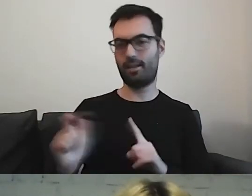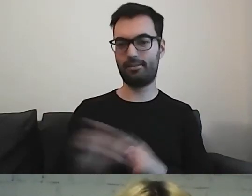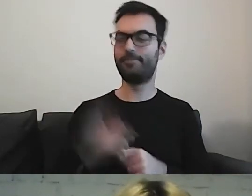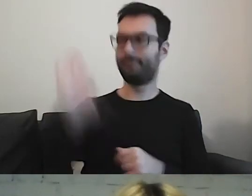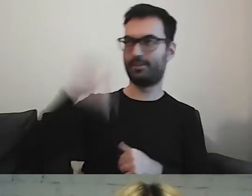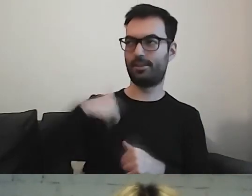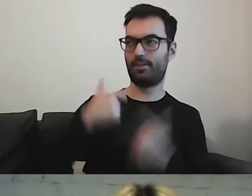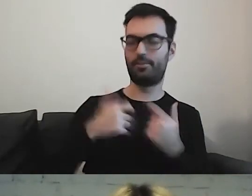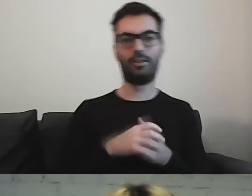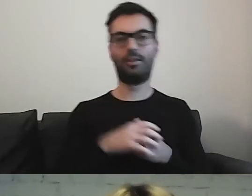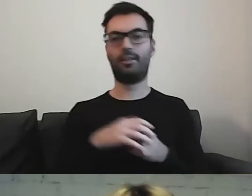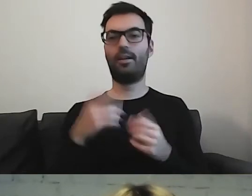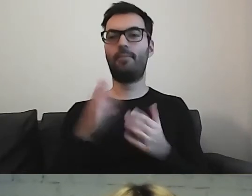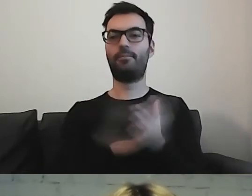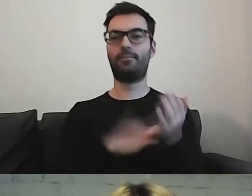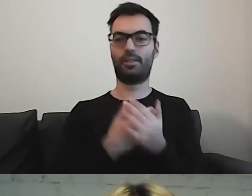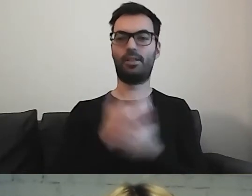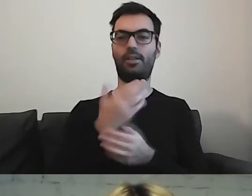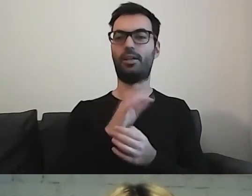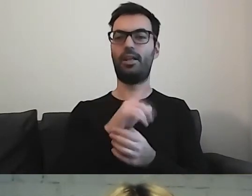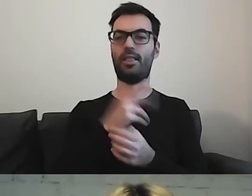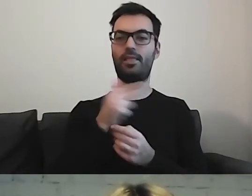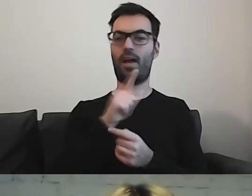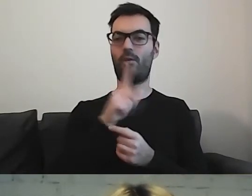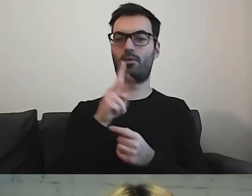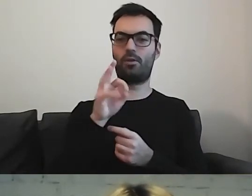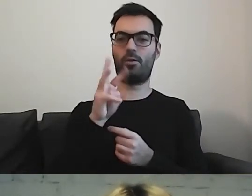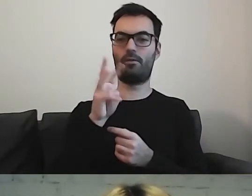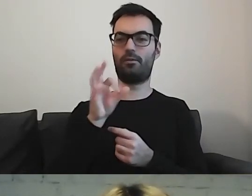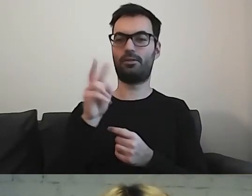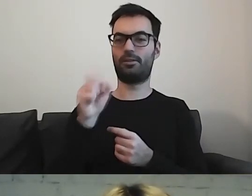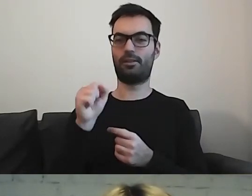...przykład Nałkowskiej, to byłoby coś cudnego.